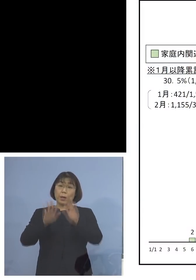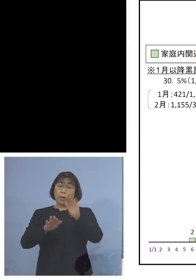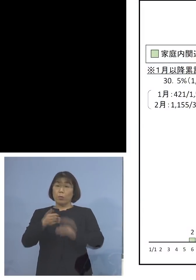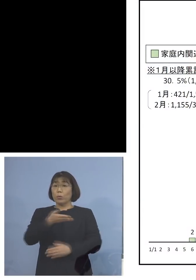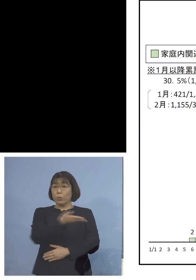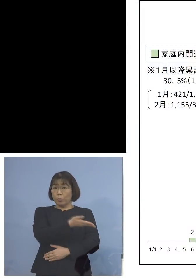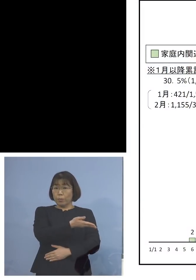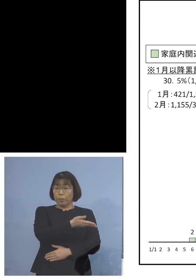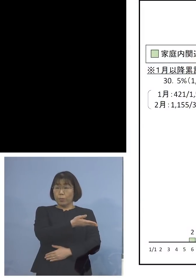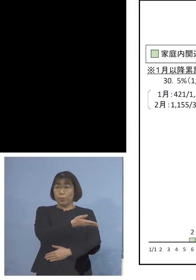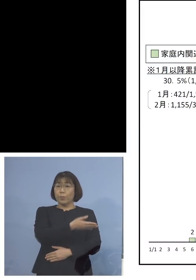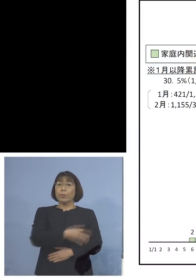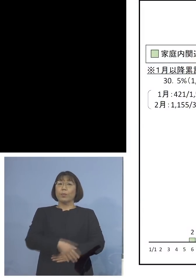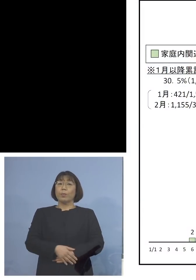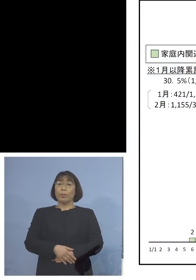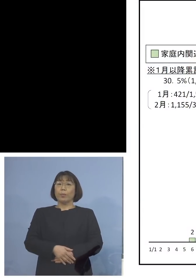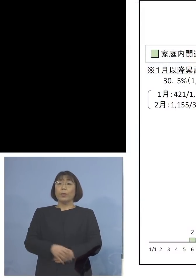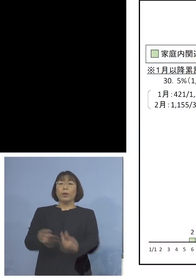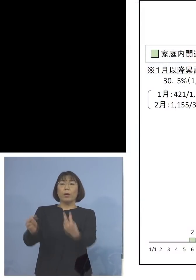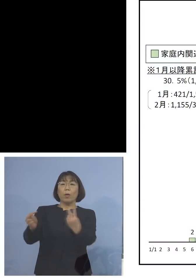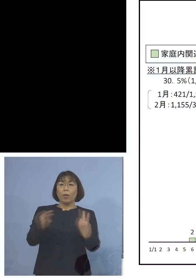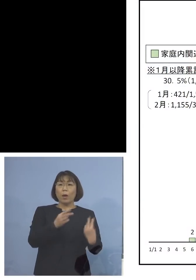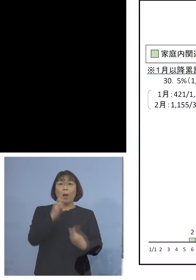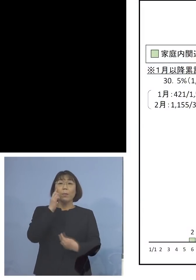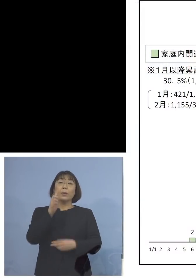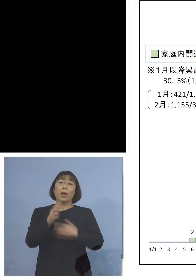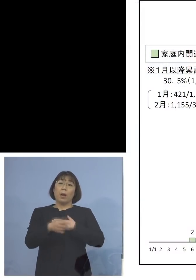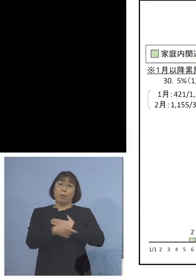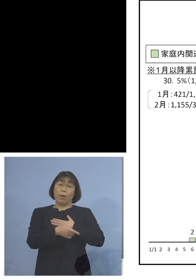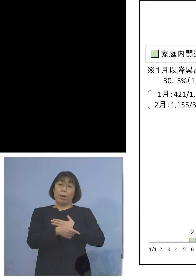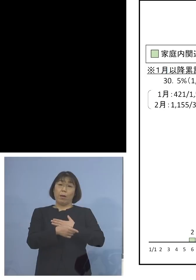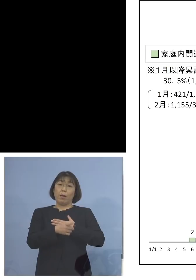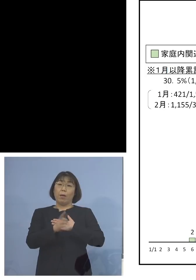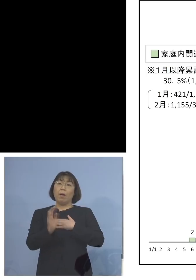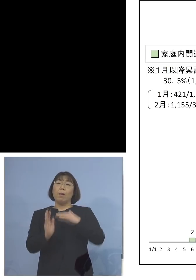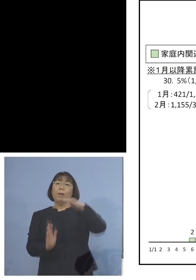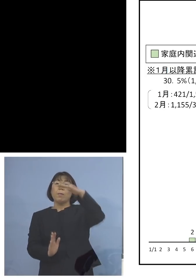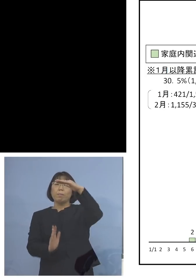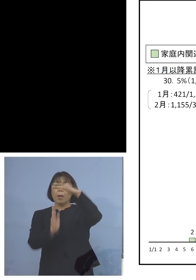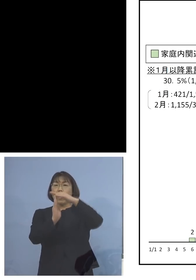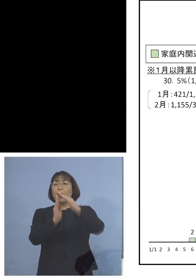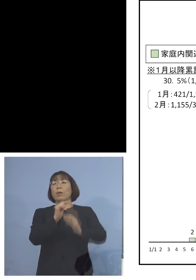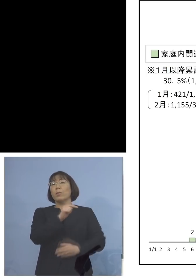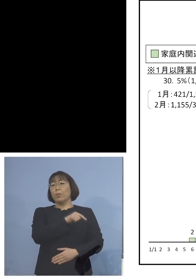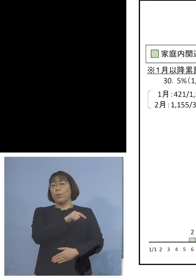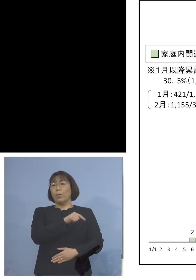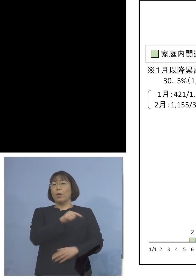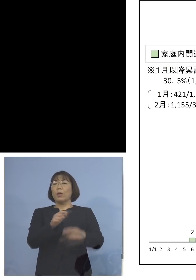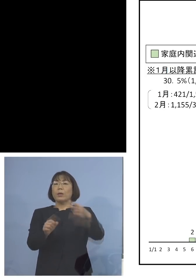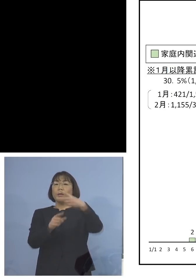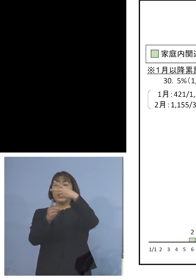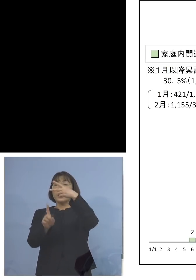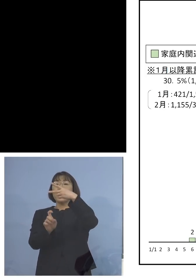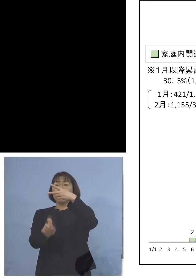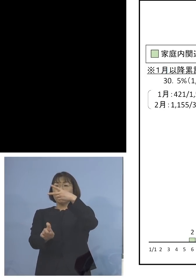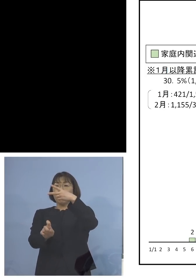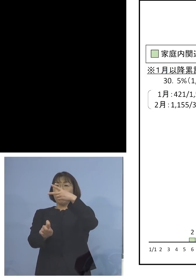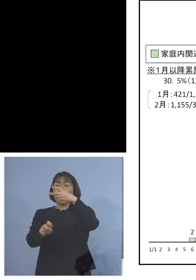ということで、これを見て 一目瞭然ですね 1番高かったのがここ 2月10日の107人